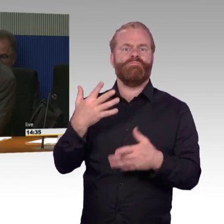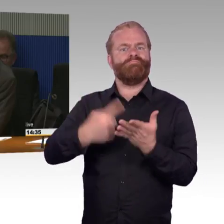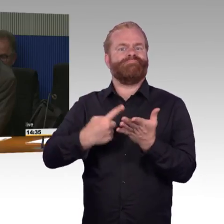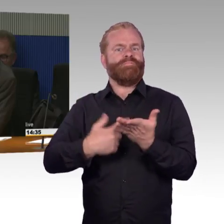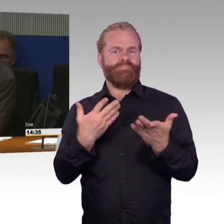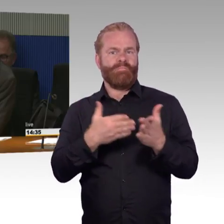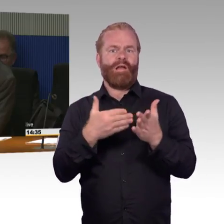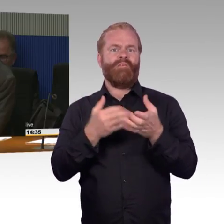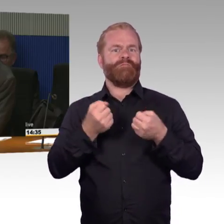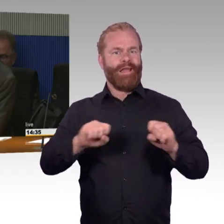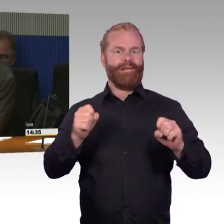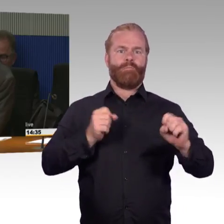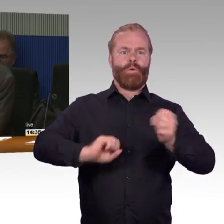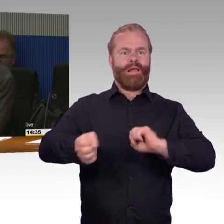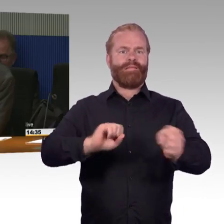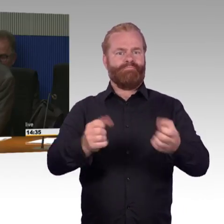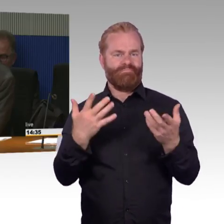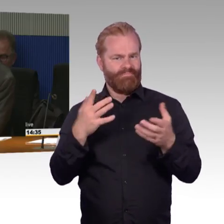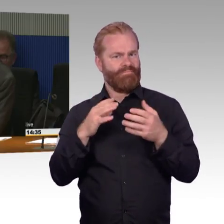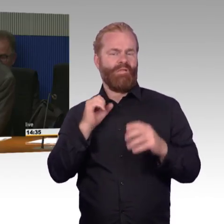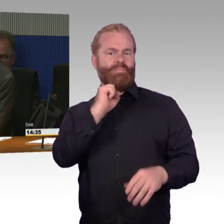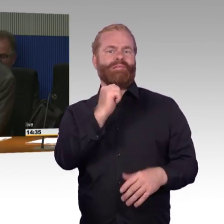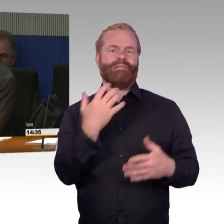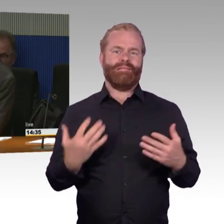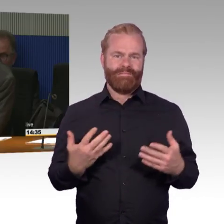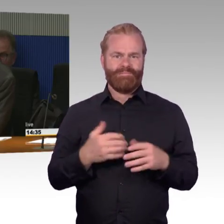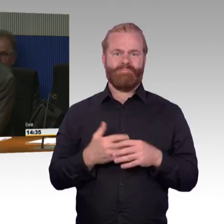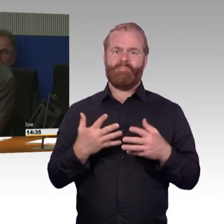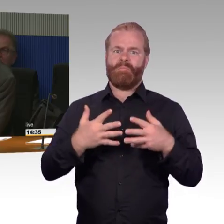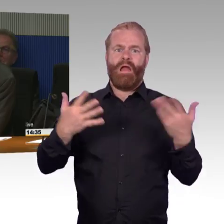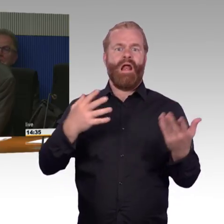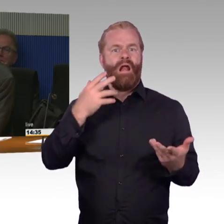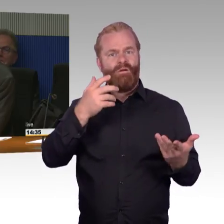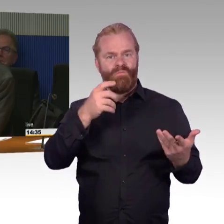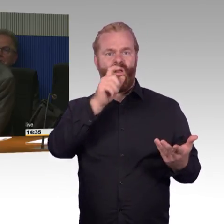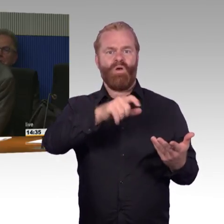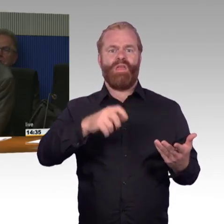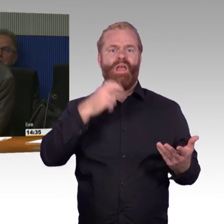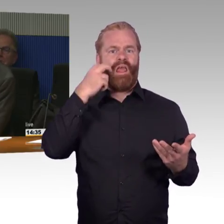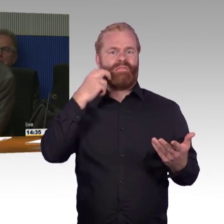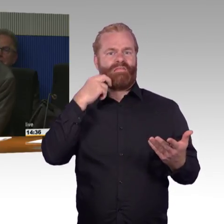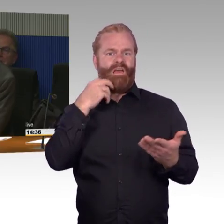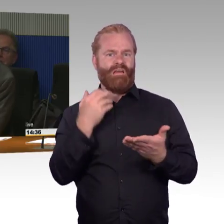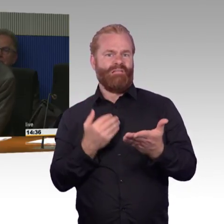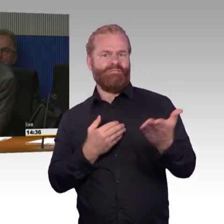Wissend, dass Tempo sehr relativ ist in dem Kontext, wenn man dran denkt, dass Bahnsteige auf 40 Jahre gebaut werden